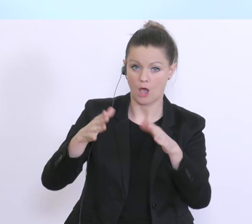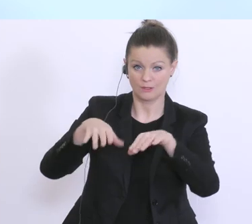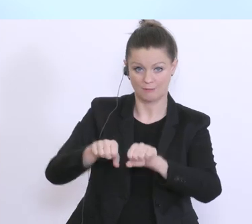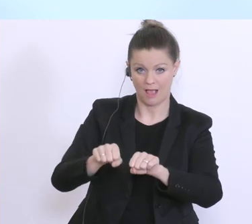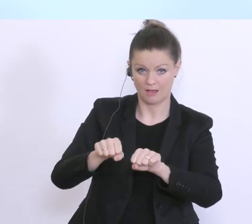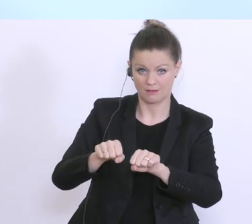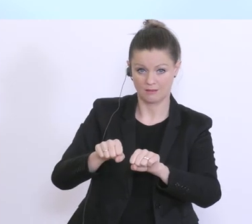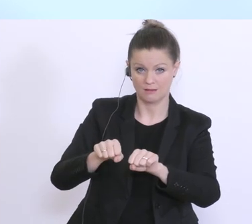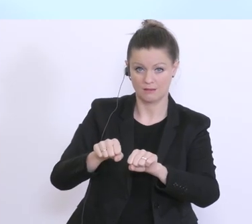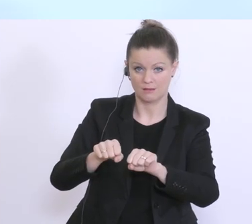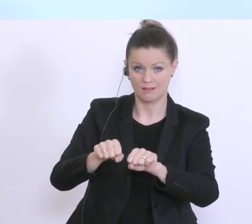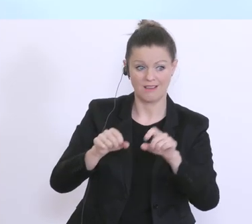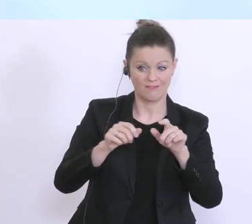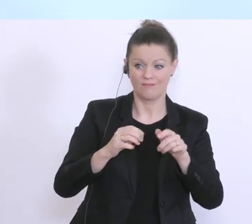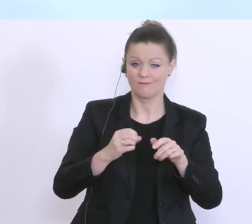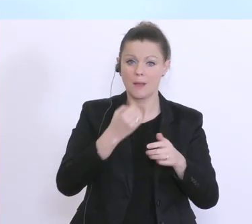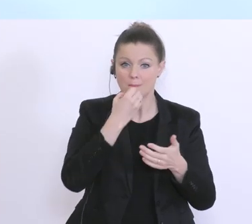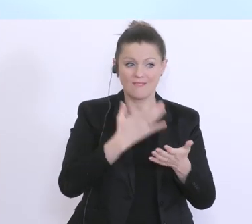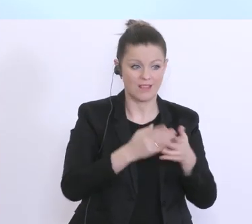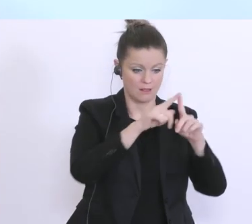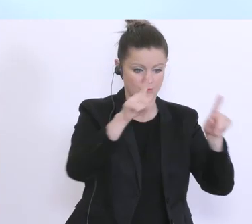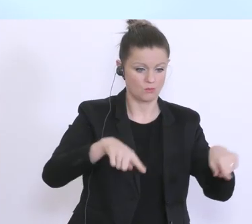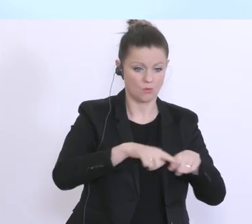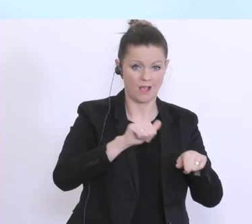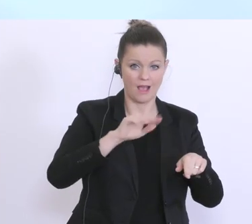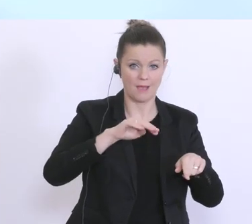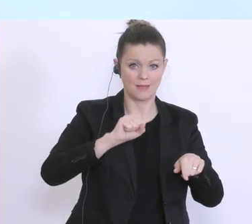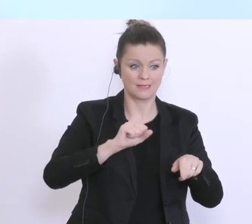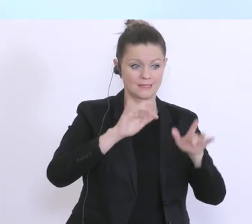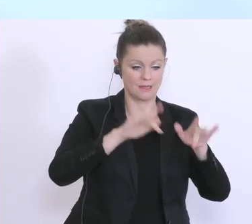AMS bewilligten Antrags, eine entsprechende Überbrückungsfinanzierung sehr, sehr schnell.